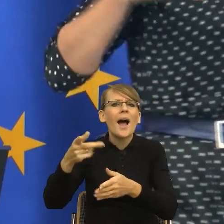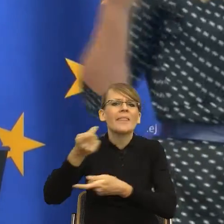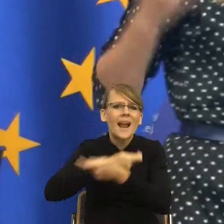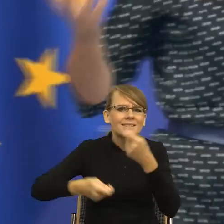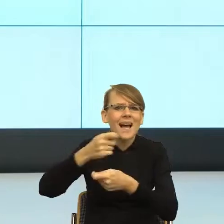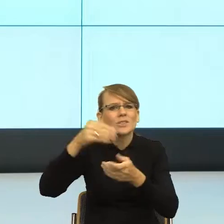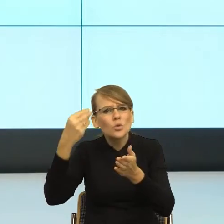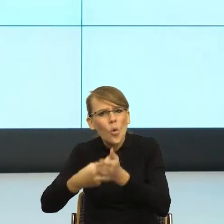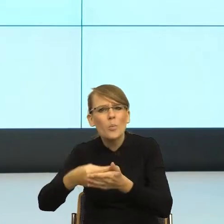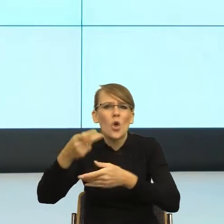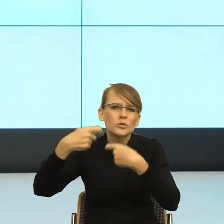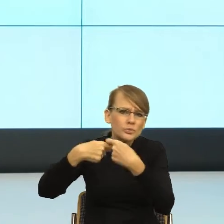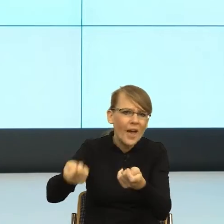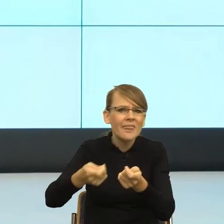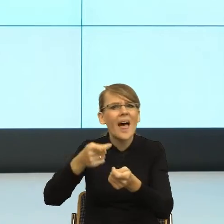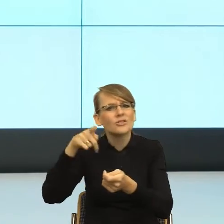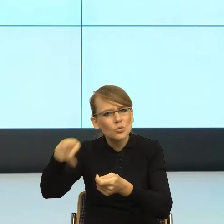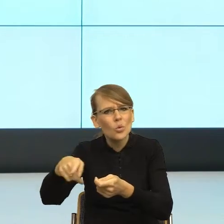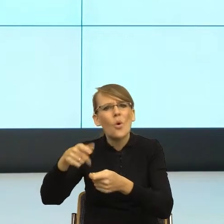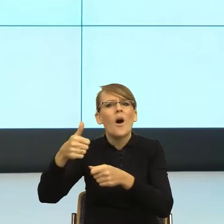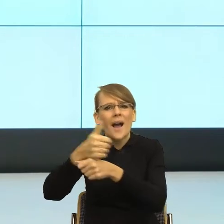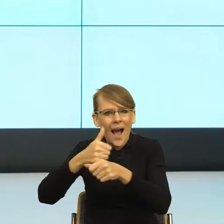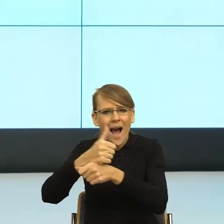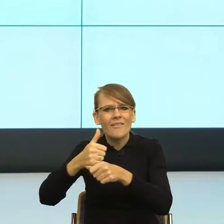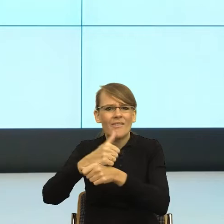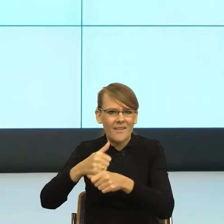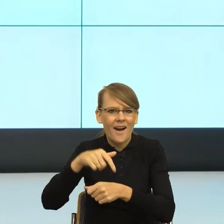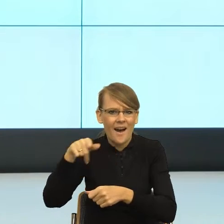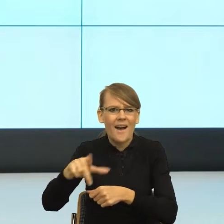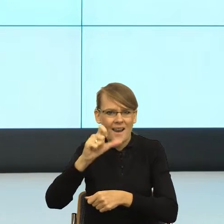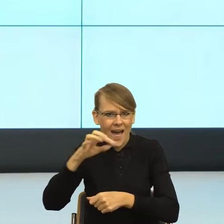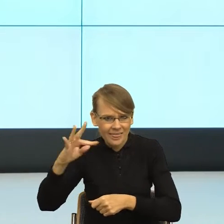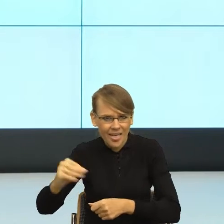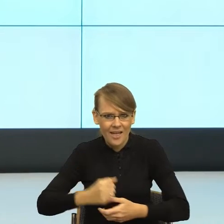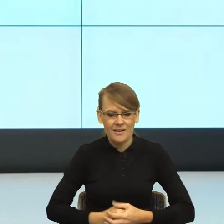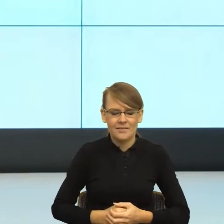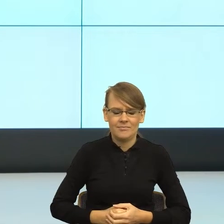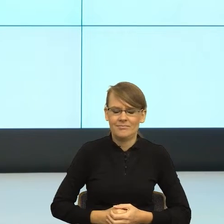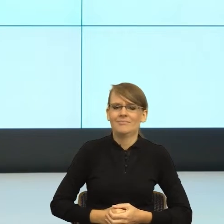tutaj, ponieważ znacie Państwo kontekst, uruchamia nam się ironia, ale natychmiast. Na czym polega ta ironia,